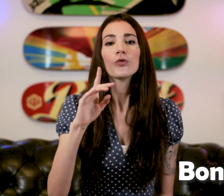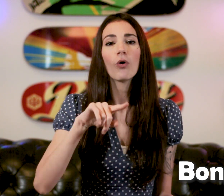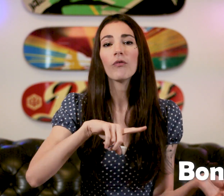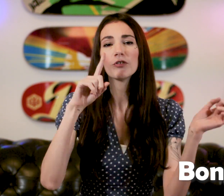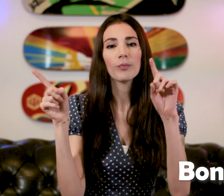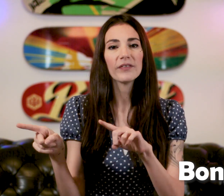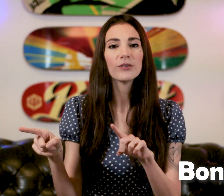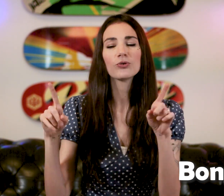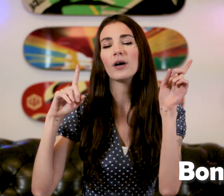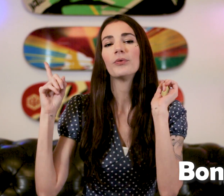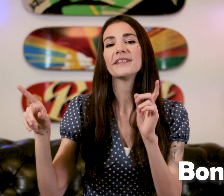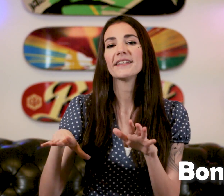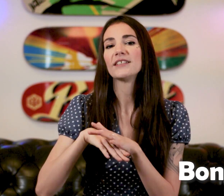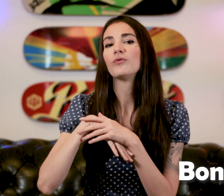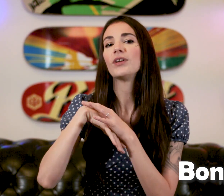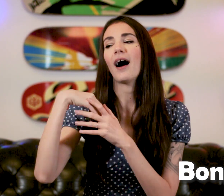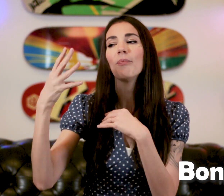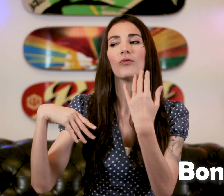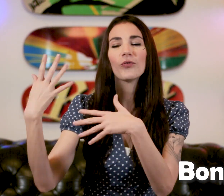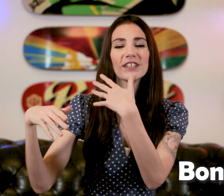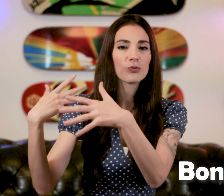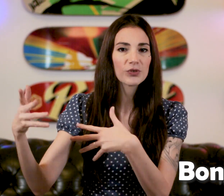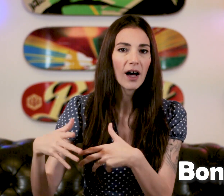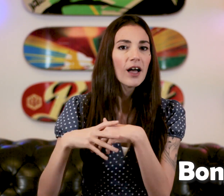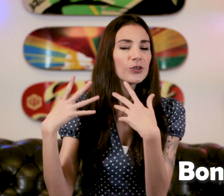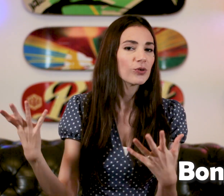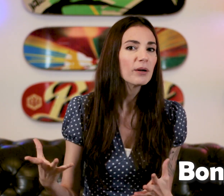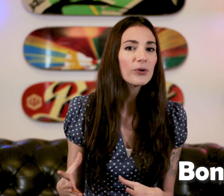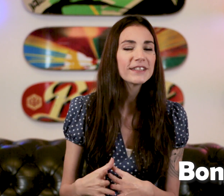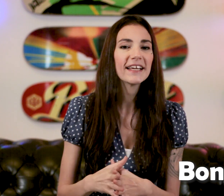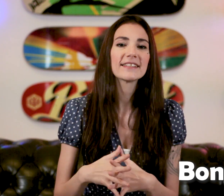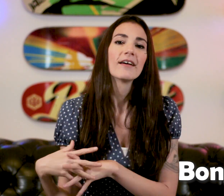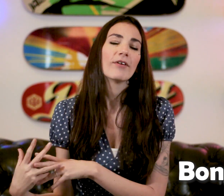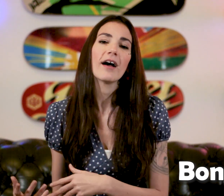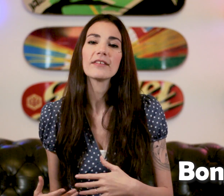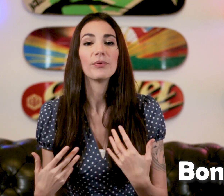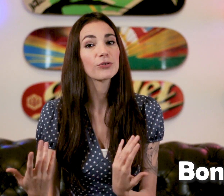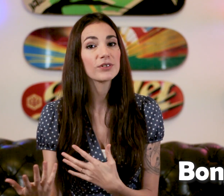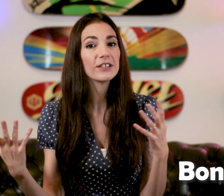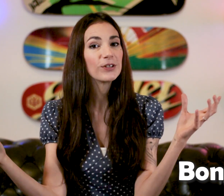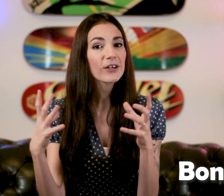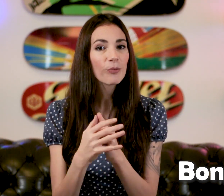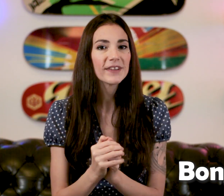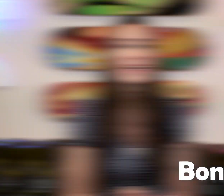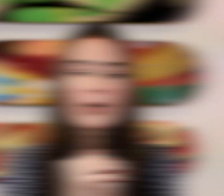Je vous renvoie sur ma vidéo sur la politesse si vous voulez approfondir tout ça sur les politesses voilà ça peut être utile de les combiner